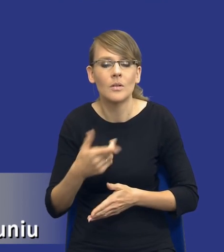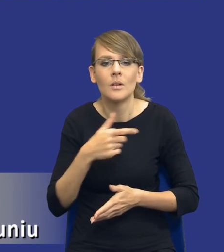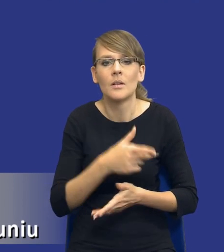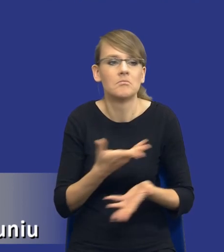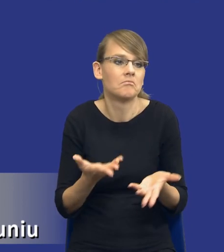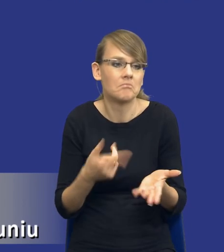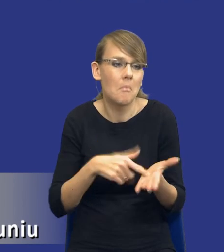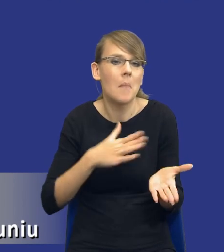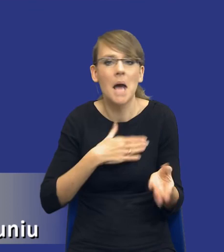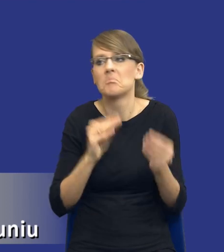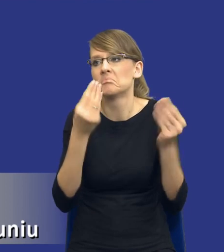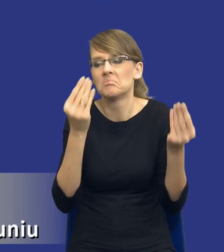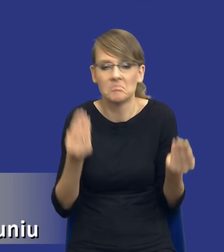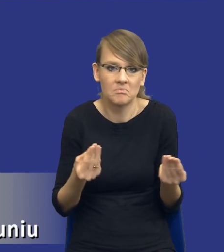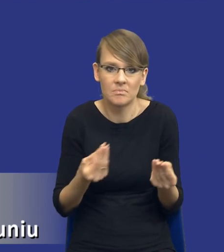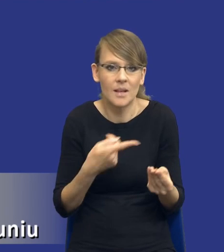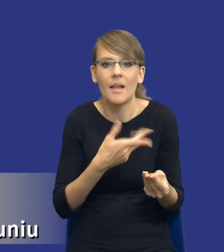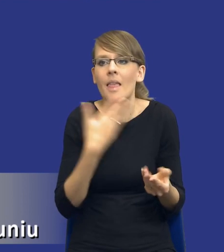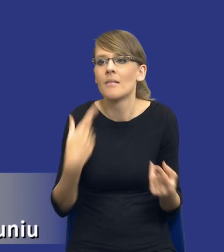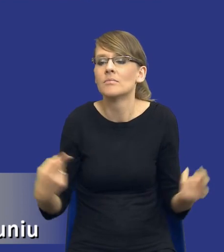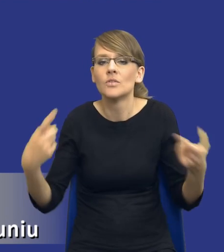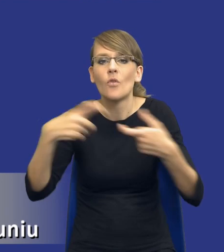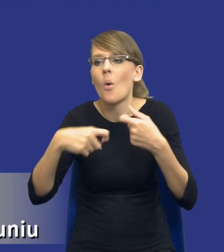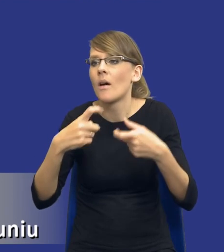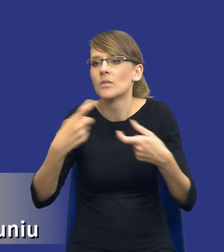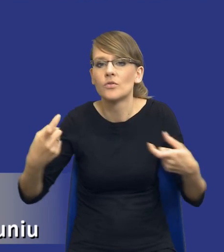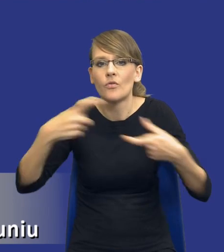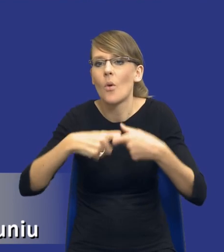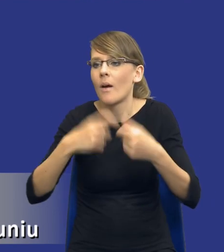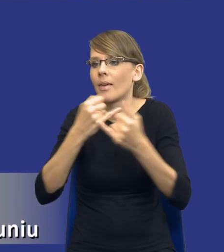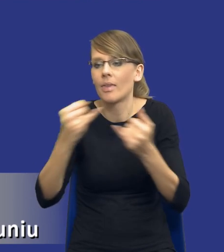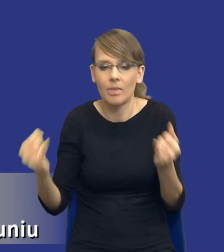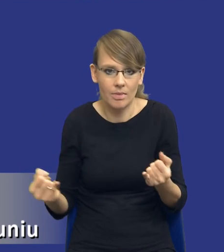tak, że on nie dotyczy żadnych innych elementów, które są określone w ustawie.